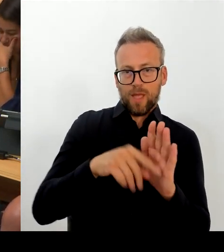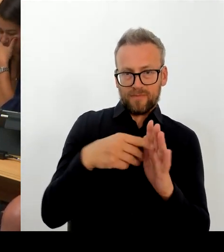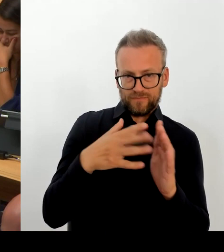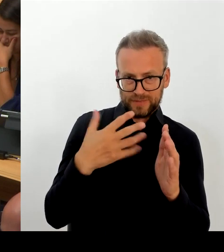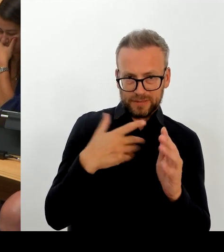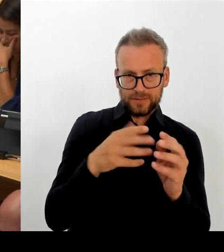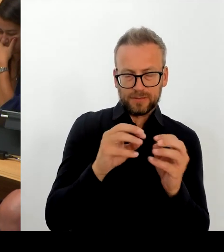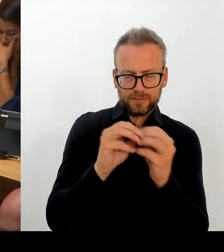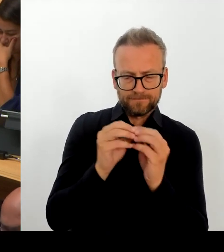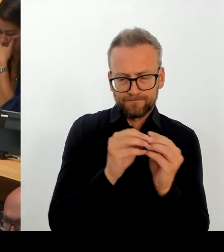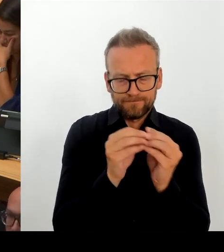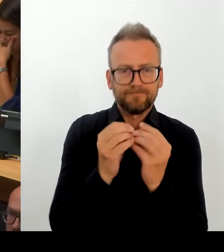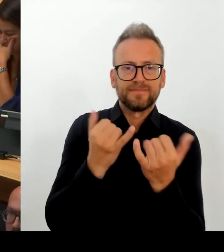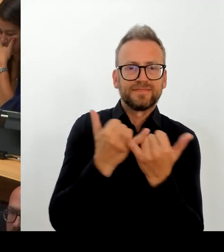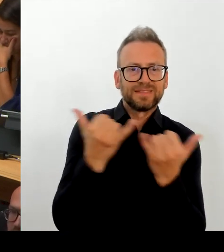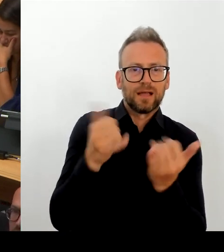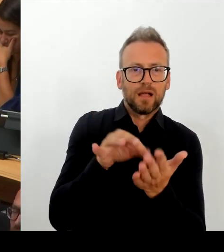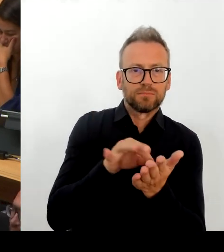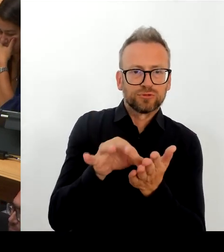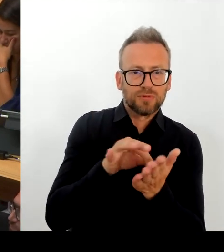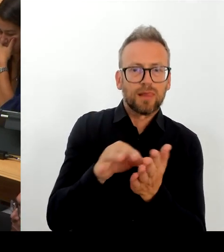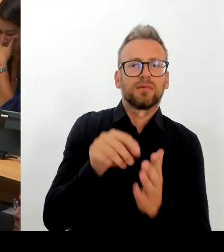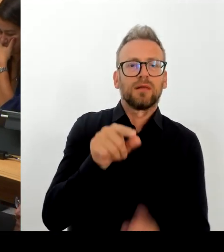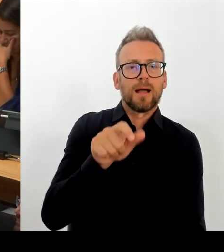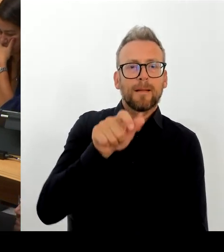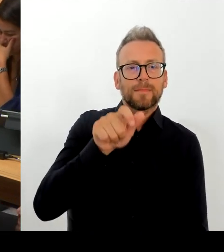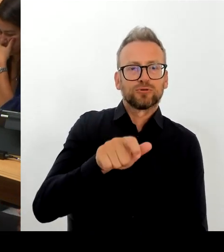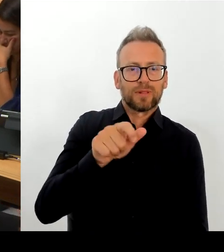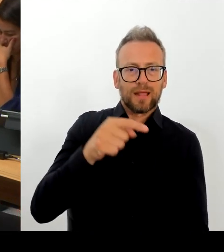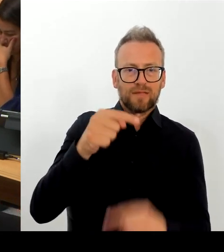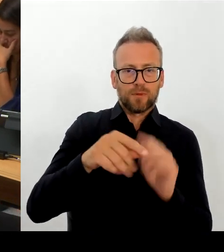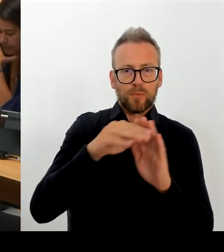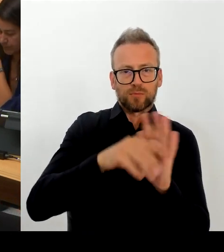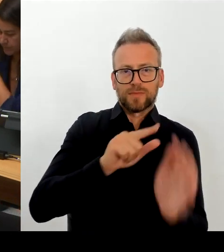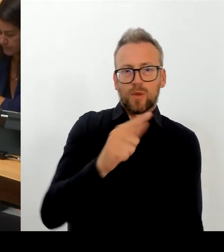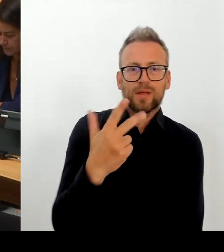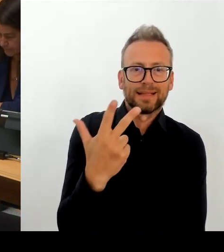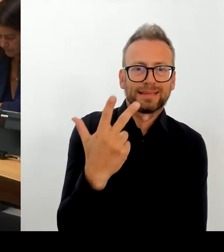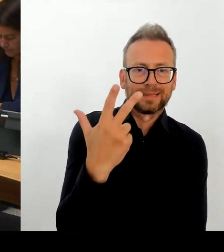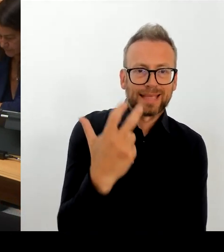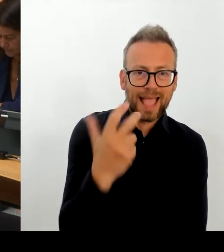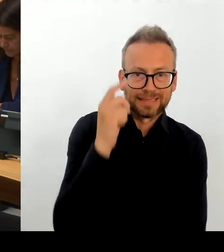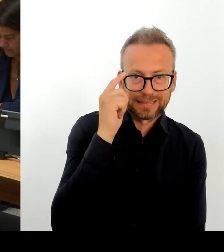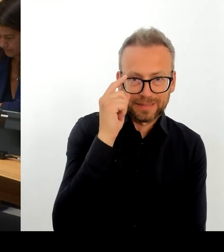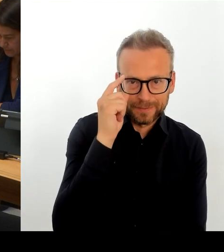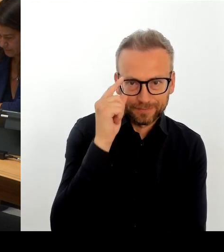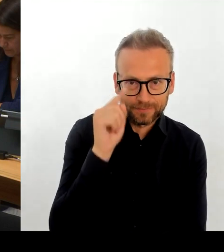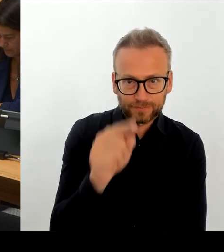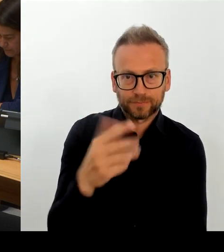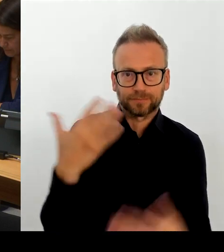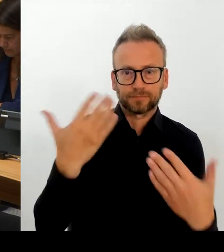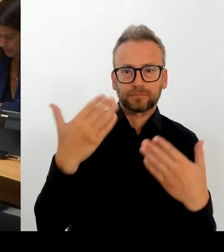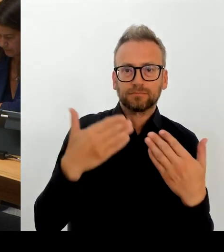bringt und auf den wir uns strukturell einzustellen haben, aber auch, indem wir die Attraktivität als Arbeitgeber steigern. Dazu gehören ganz unterschiedliche